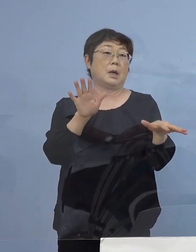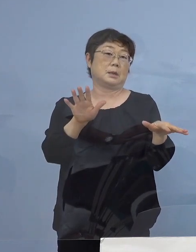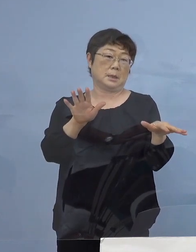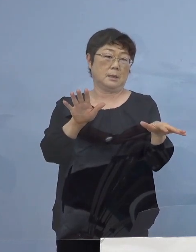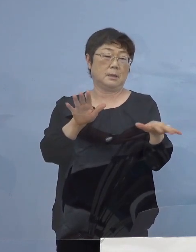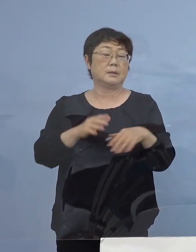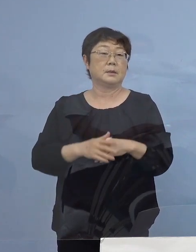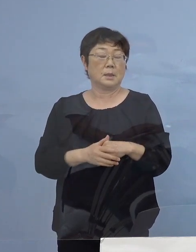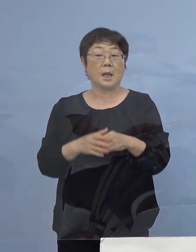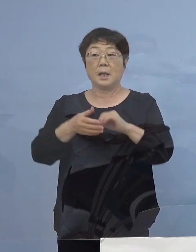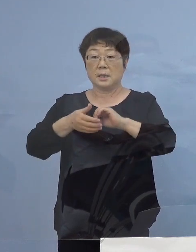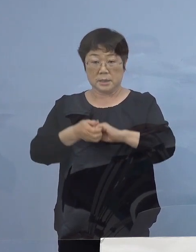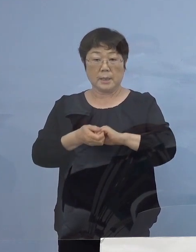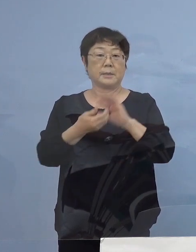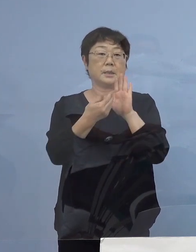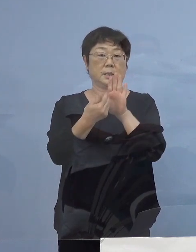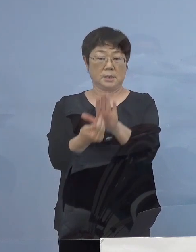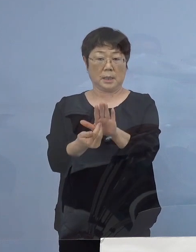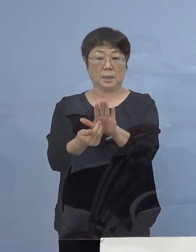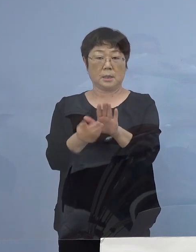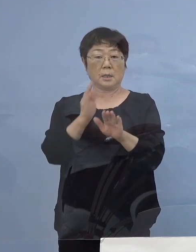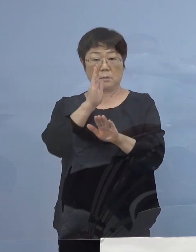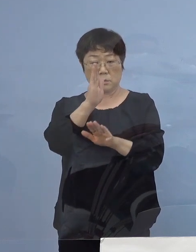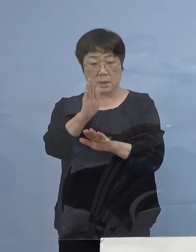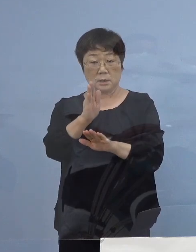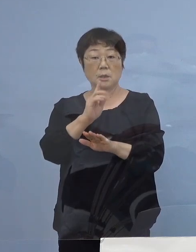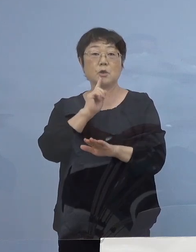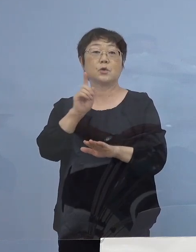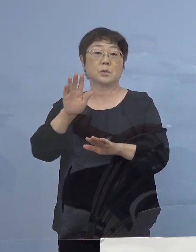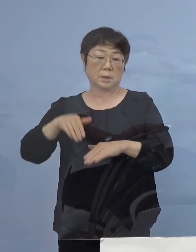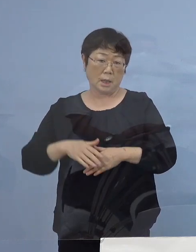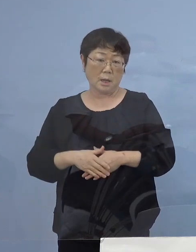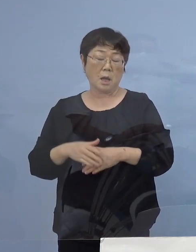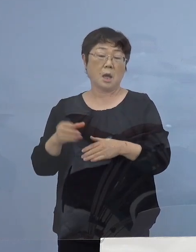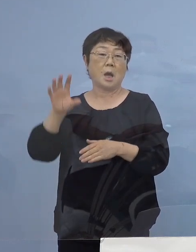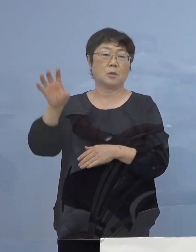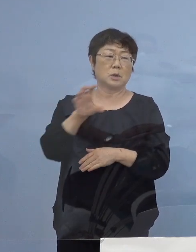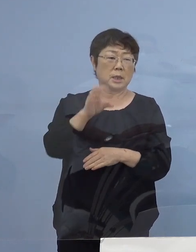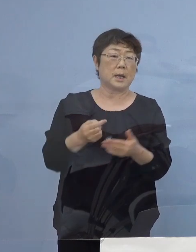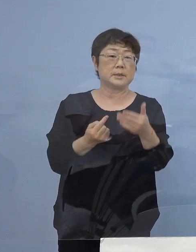是非これは避けてもらいたいと申し上げたんですが また同じものが起こった